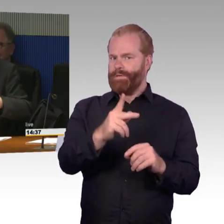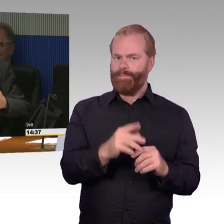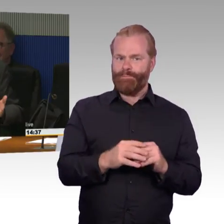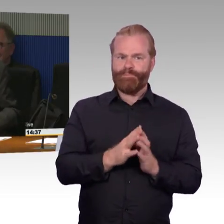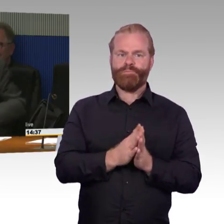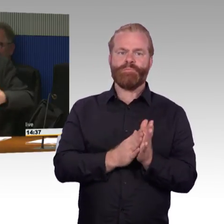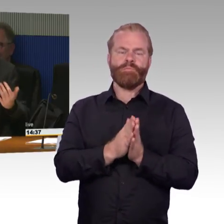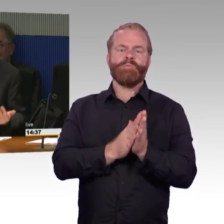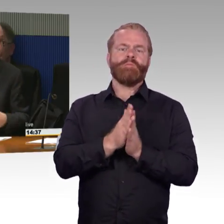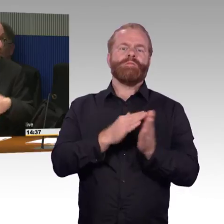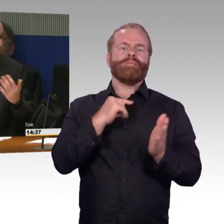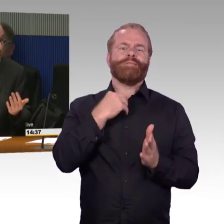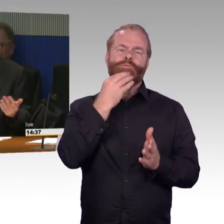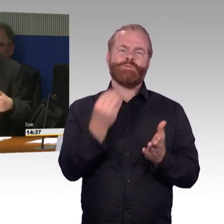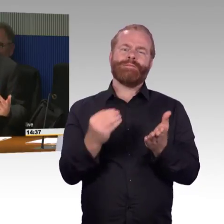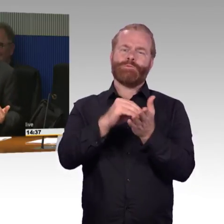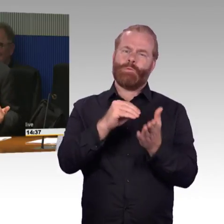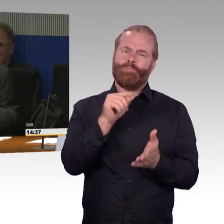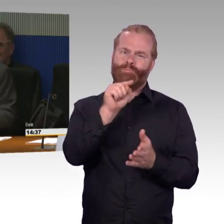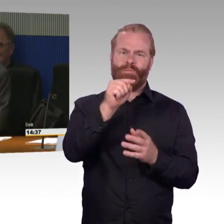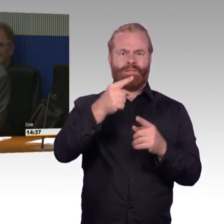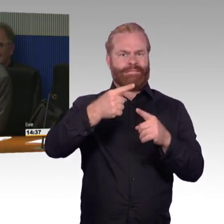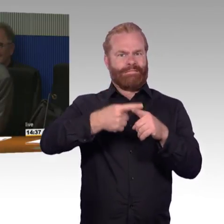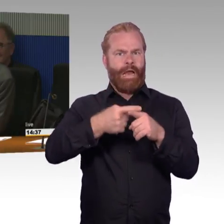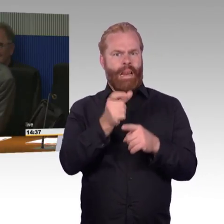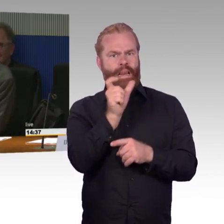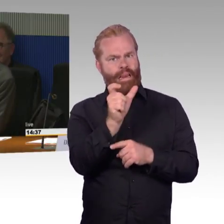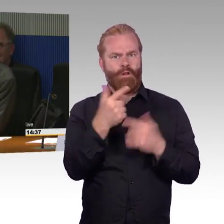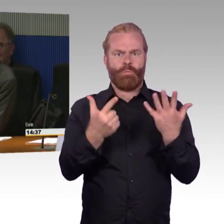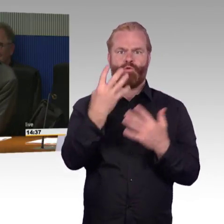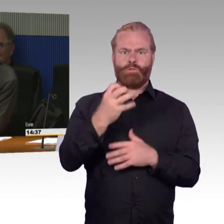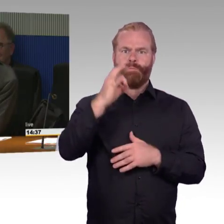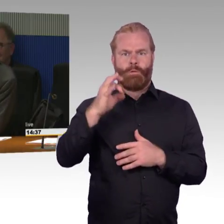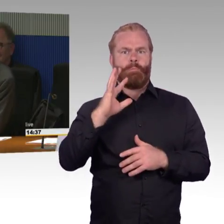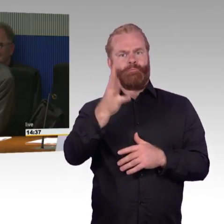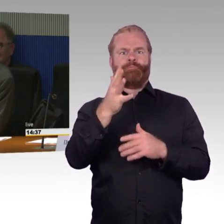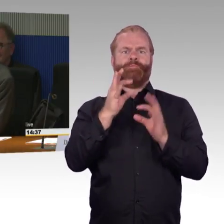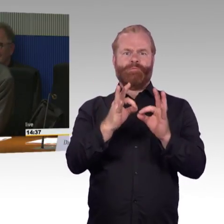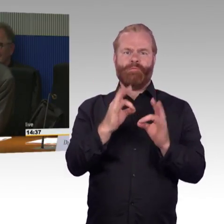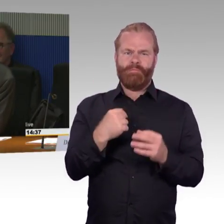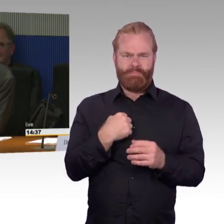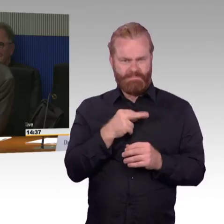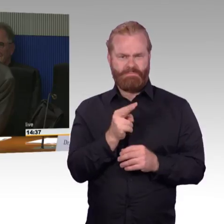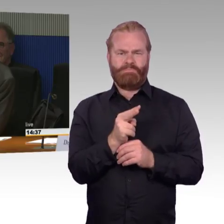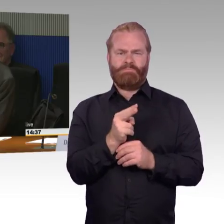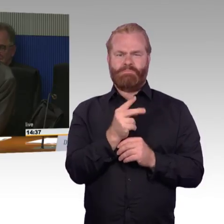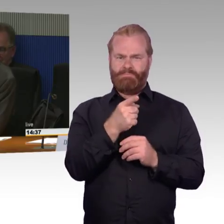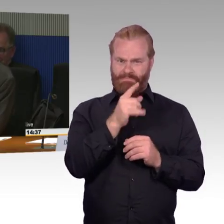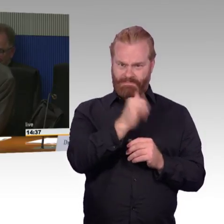vielleicht 60 Prozent,70, 80 Prozent von der Wahrnehmung her. Gibt es da vielleicht auch irgendeine statisches,